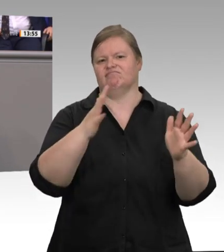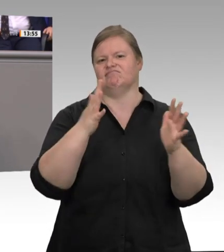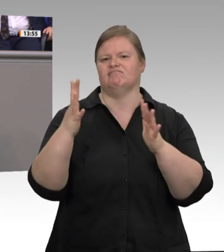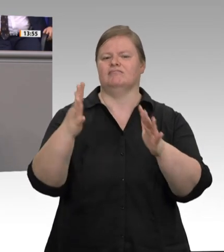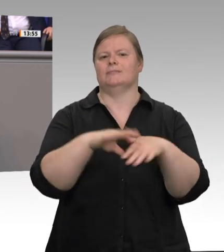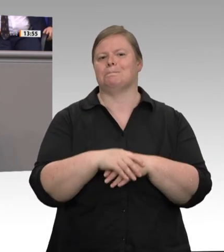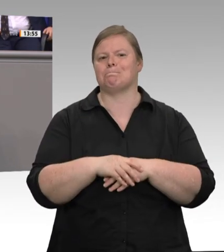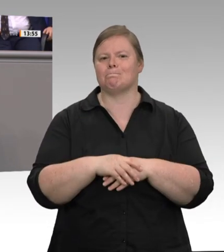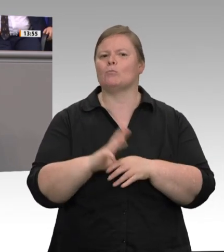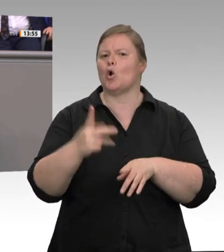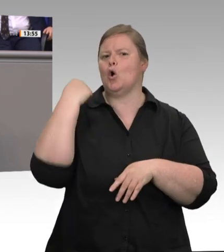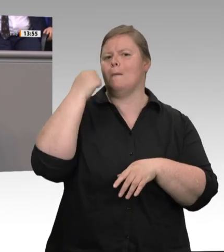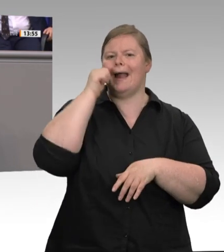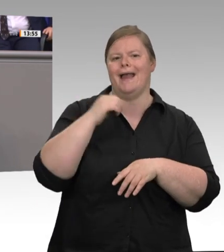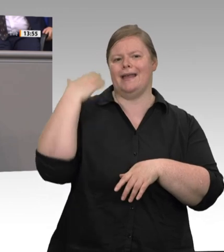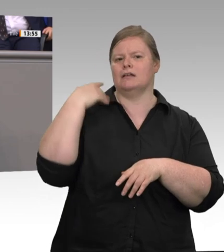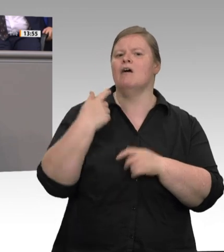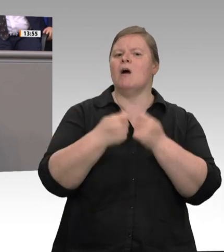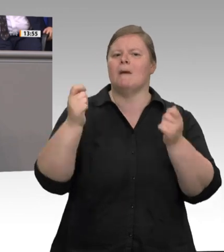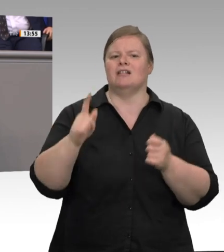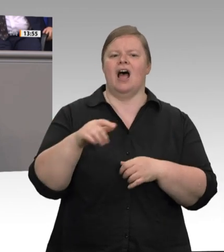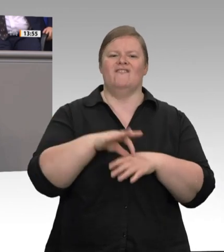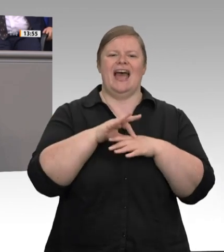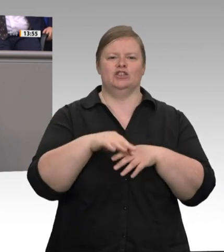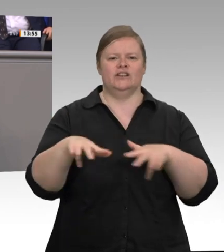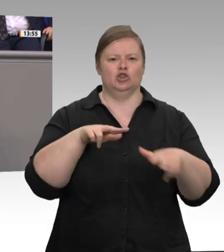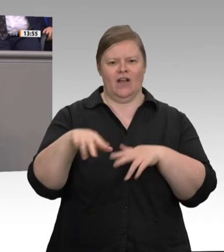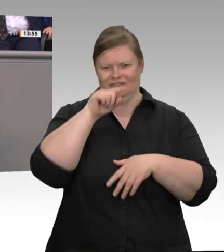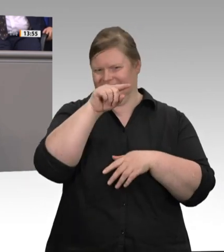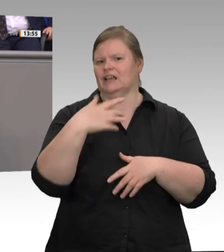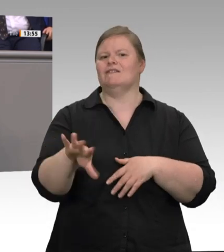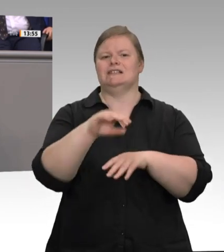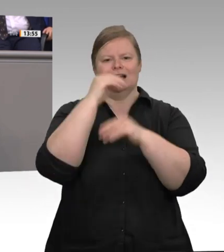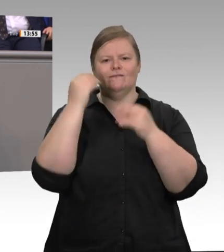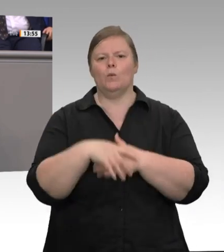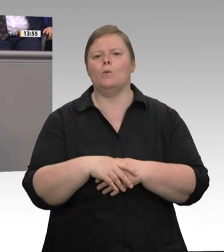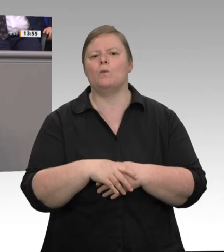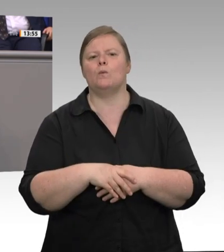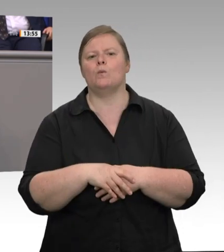würden dann ins Ausland verlagert. Auch einige Abgeordnete haben sich diese Auffassung